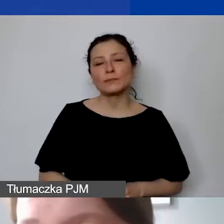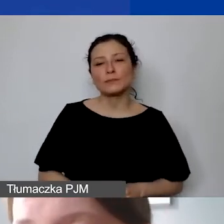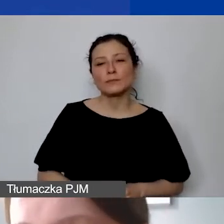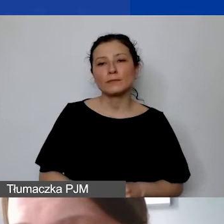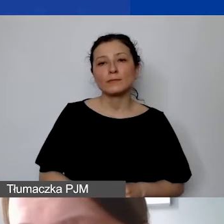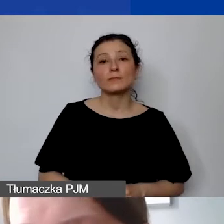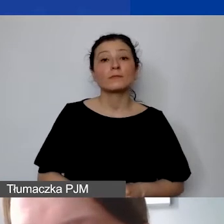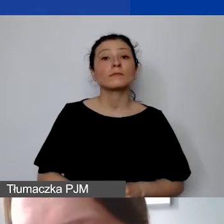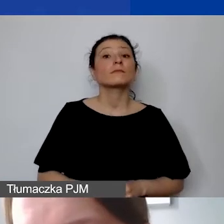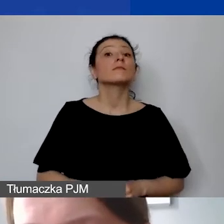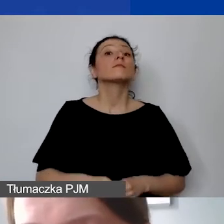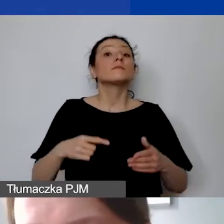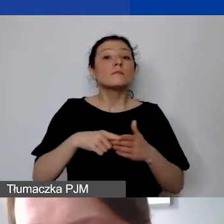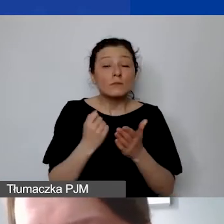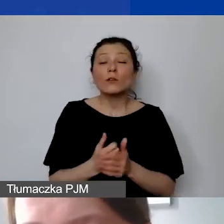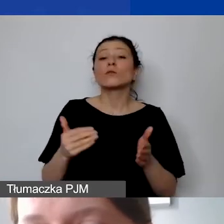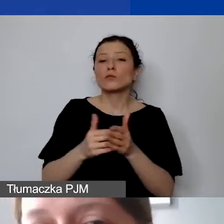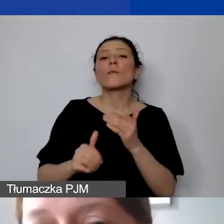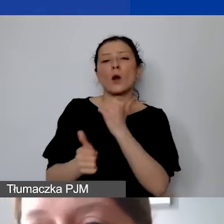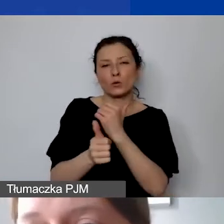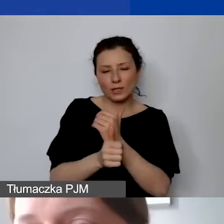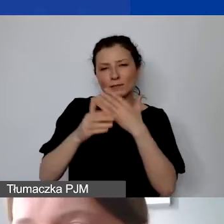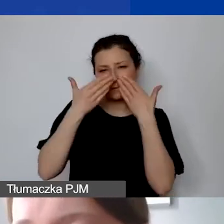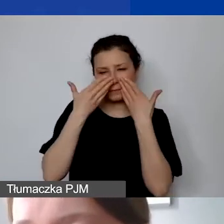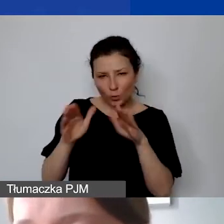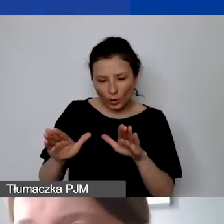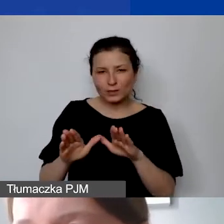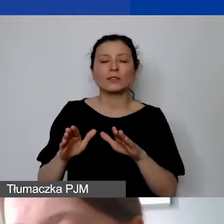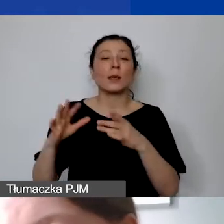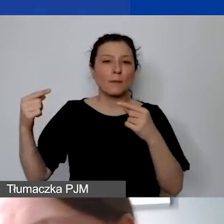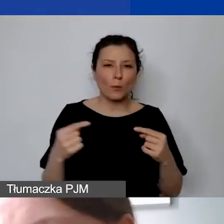muszą być one uzasadnione i spójne z projektem. Takie koszty można zamieszczać i finansować